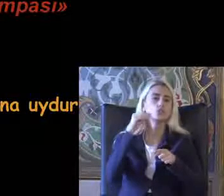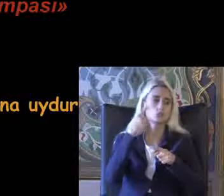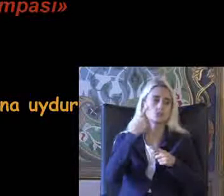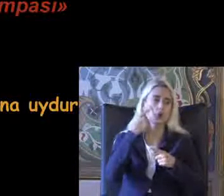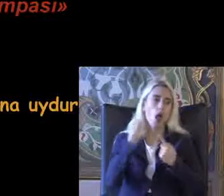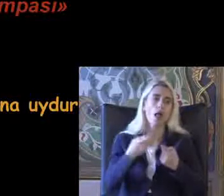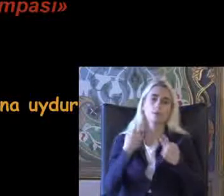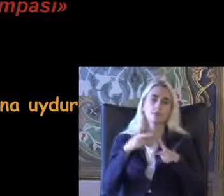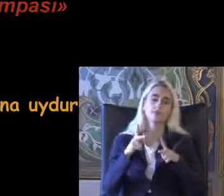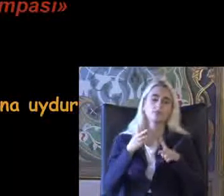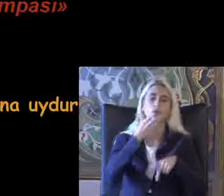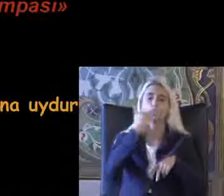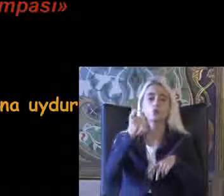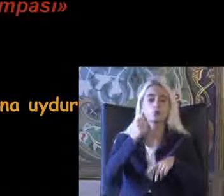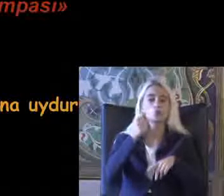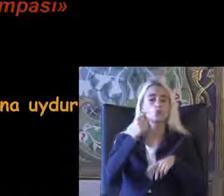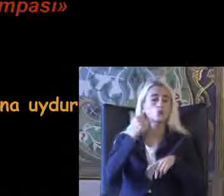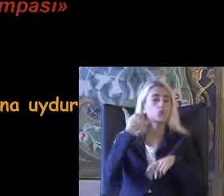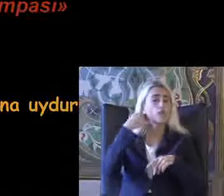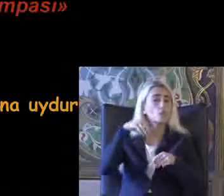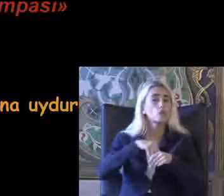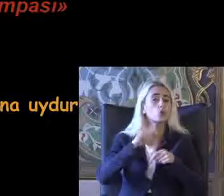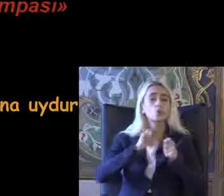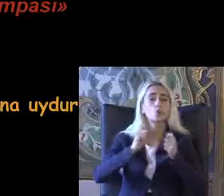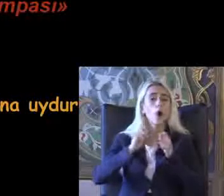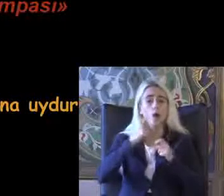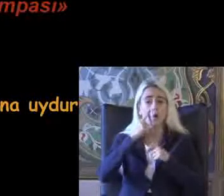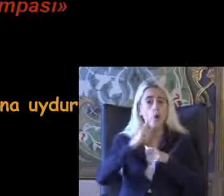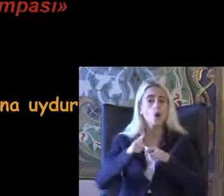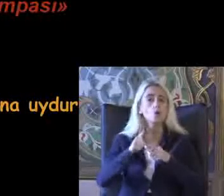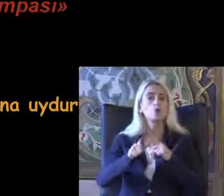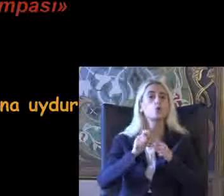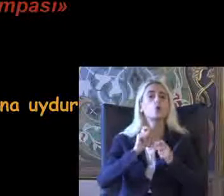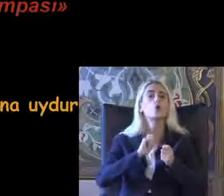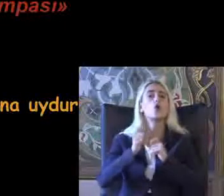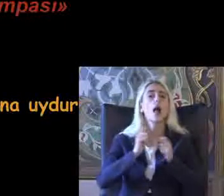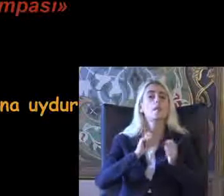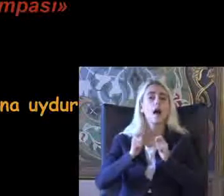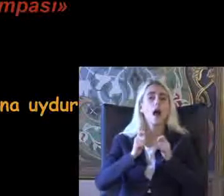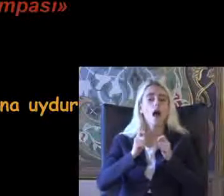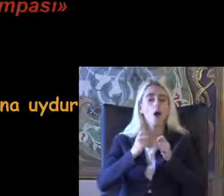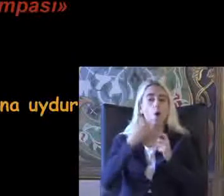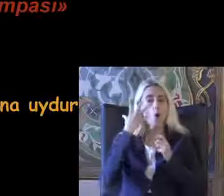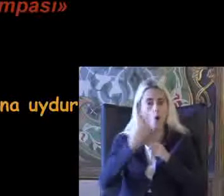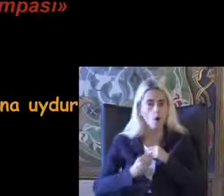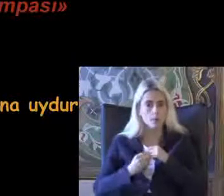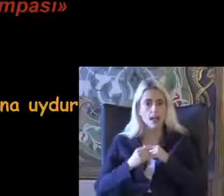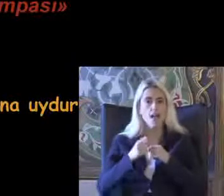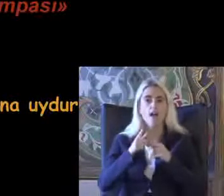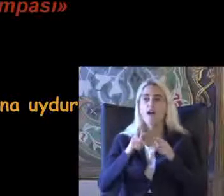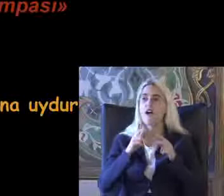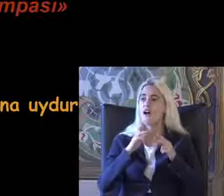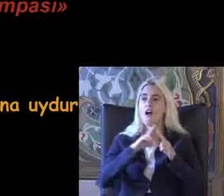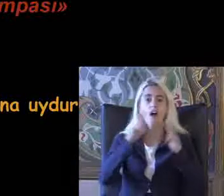Kullandığınız telefonlarda bu Uygulamaların olması Aslında Evrensel tasarım dediğimiz